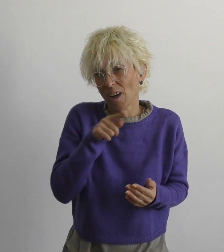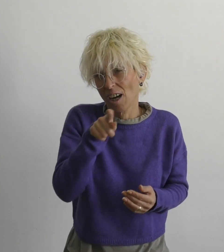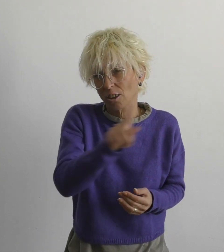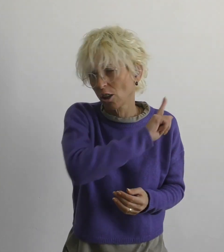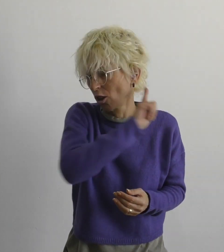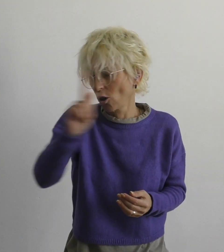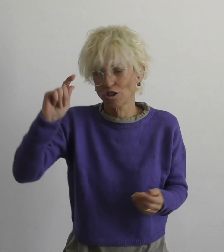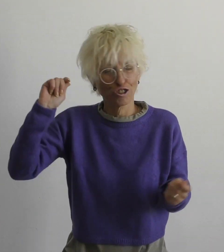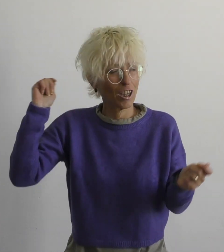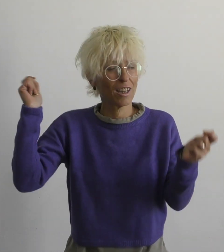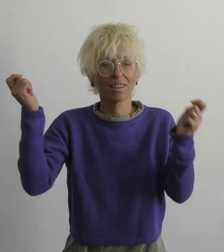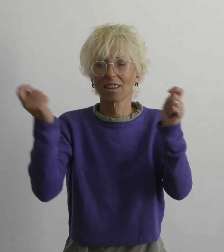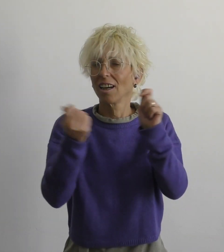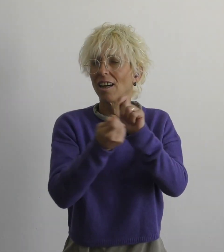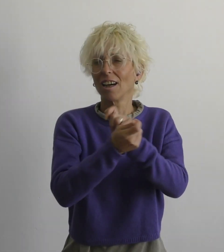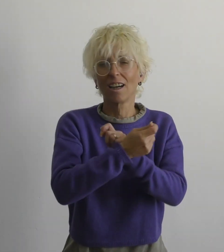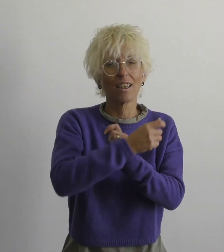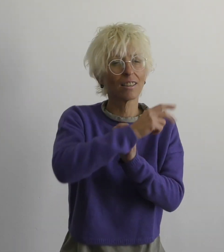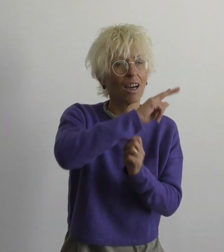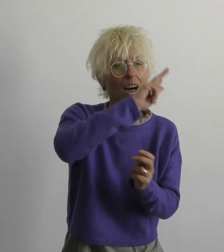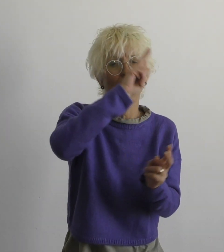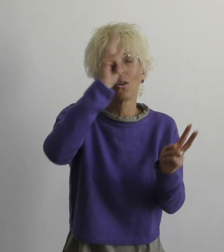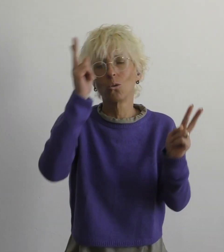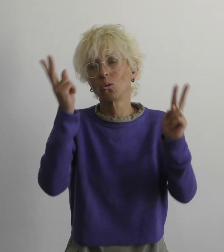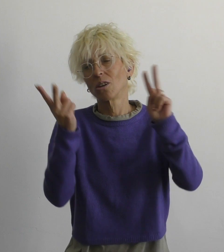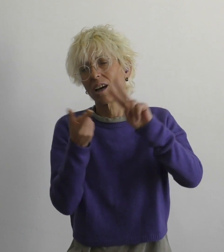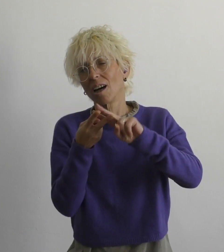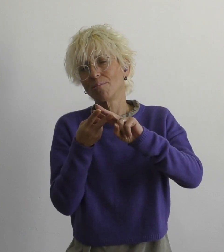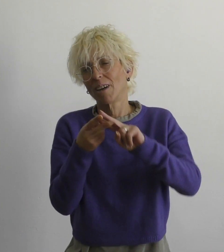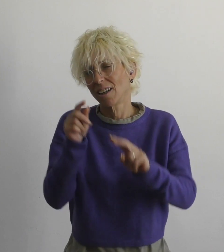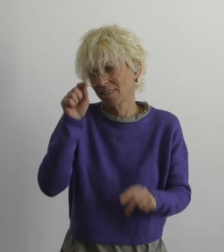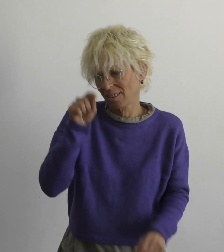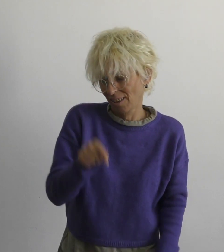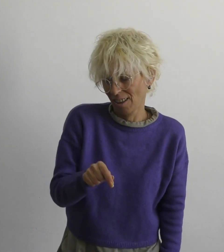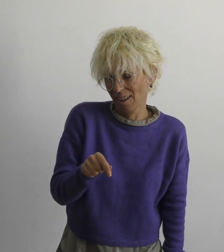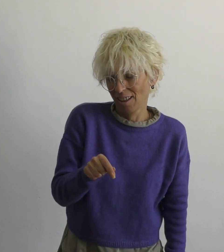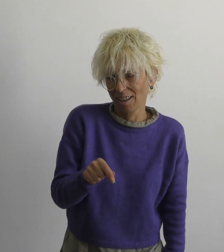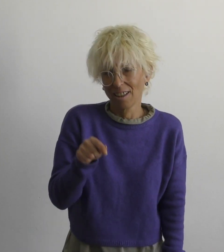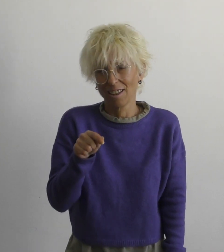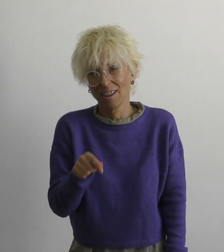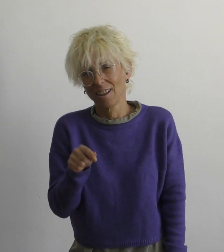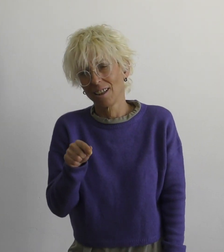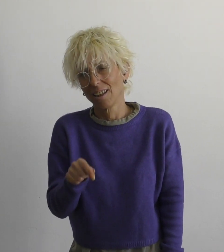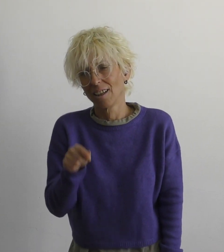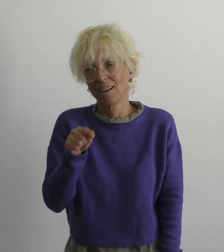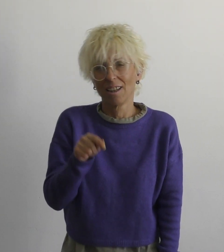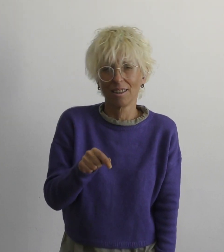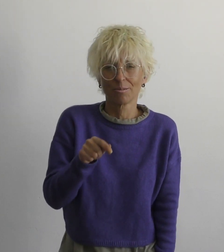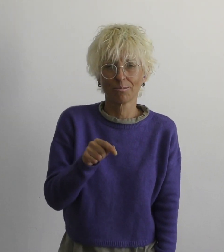мы с тобой не изменим этот мир